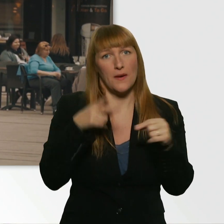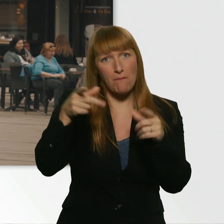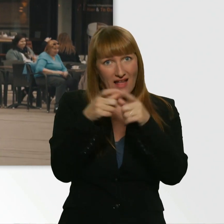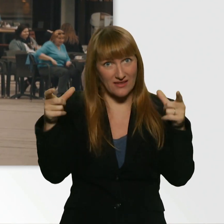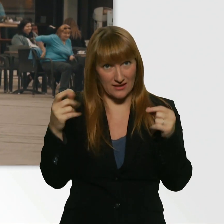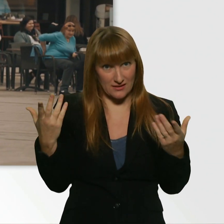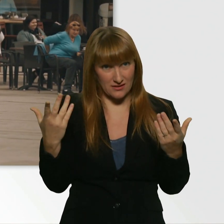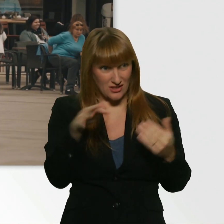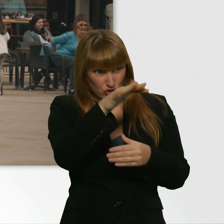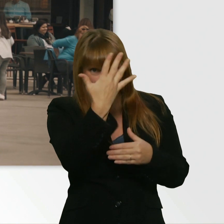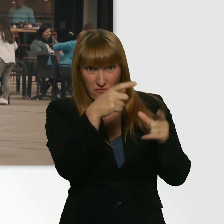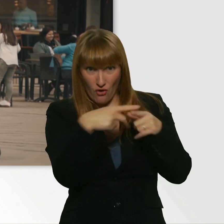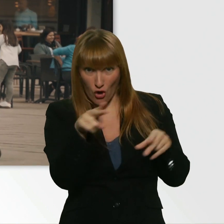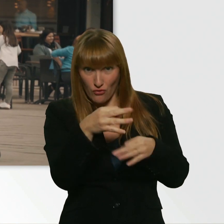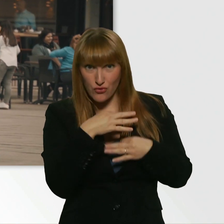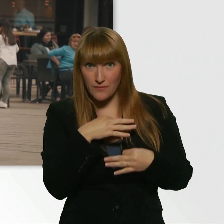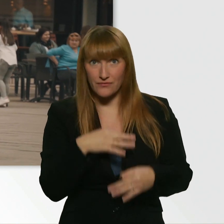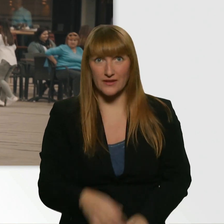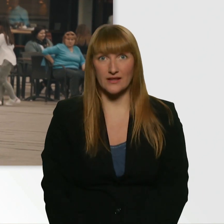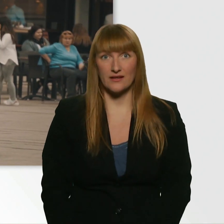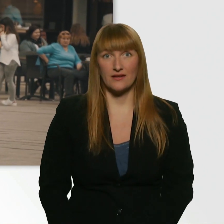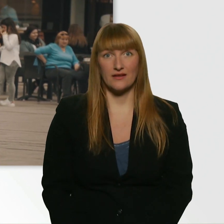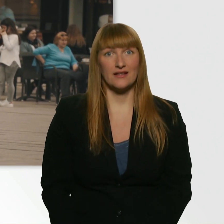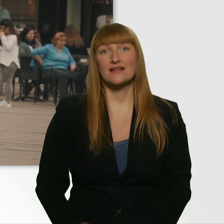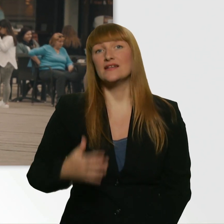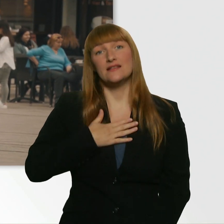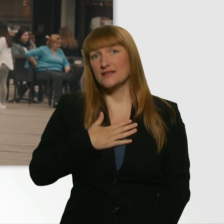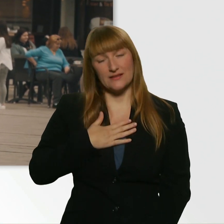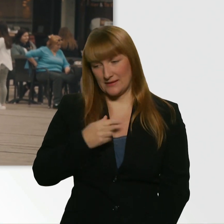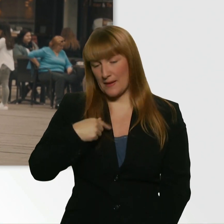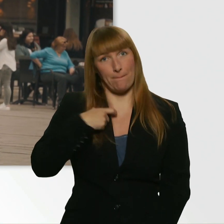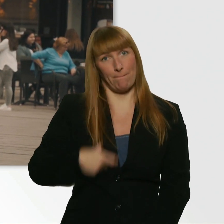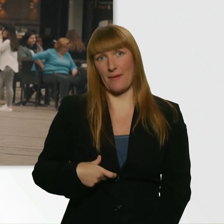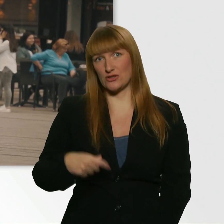Hättet ihr 5 Euro für mich? Also, ich persönlich hab überhaupt kein Geld dabei.